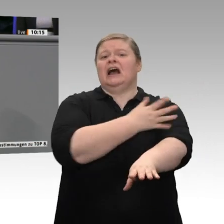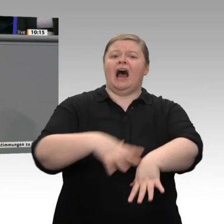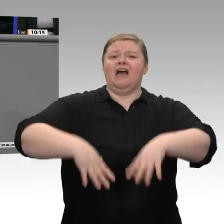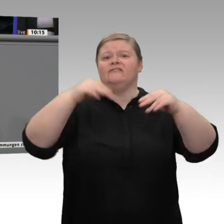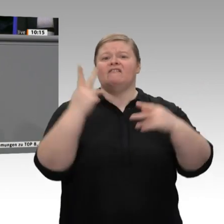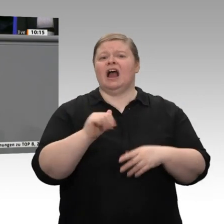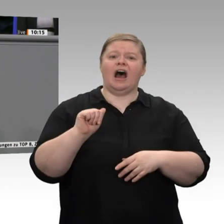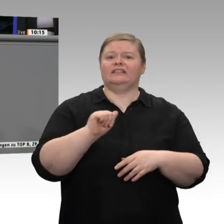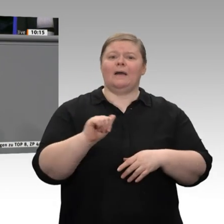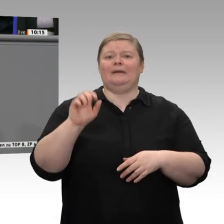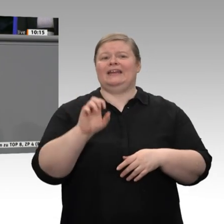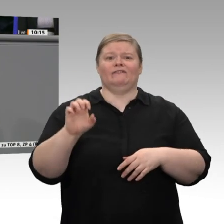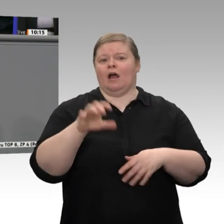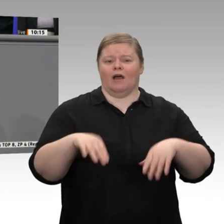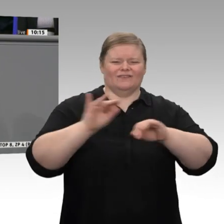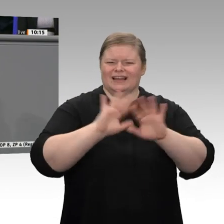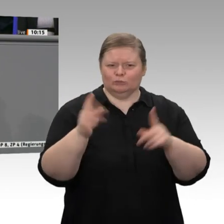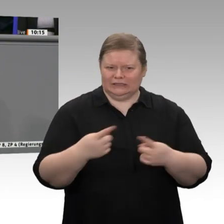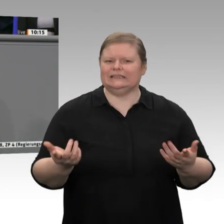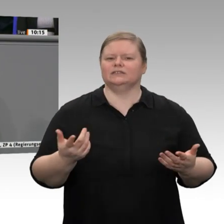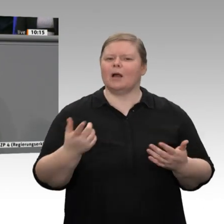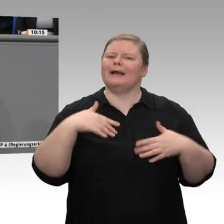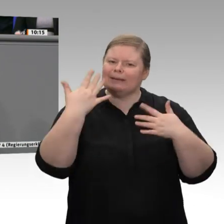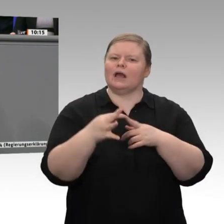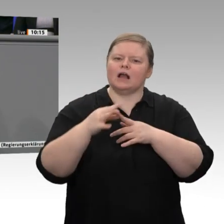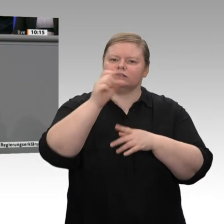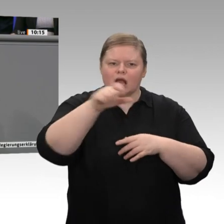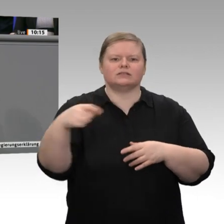ich an soziales Unternehmertum. All das bietet Chancen nicht nur für den sozialen